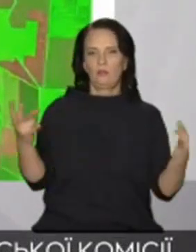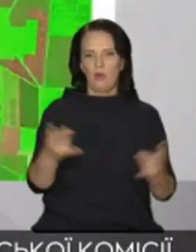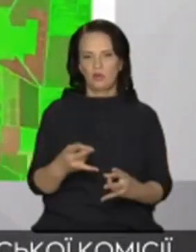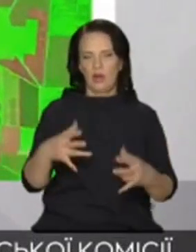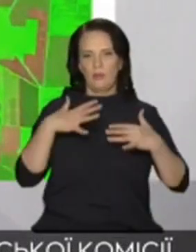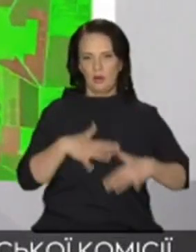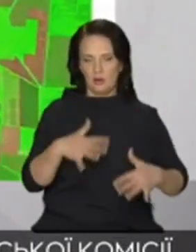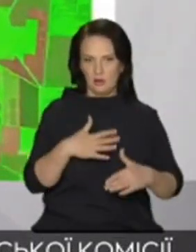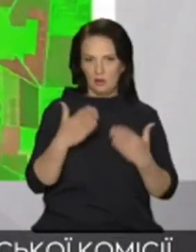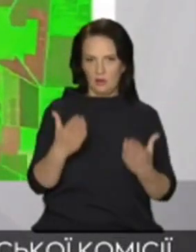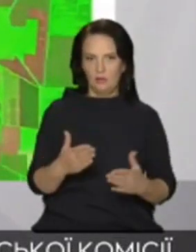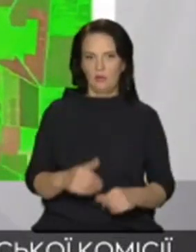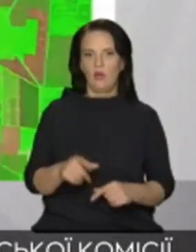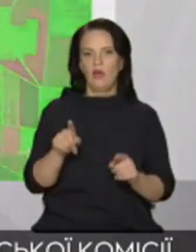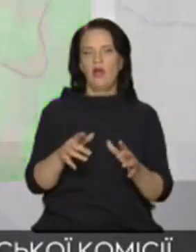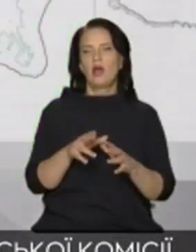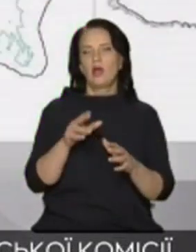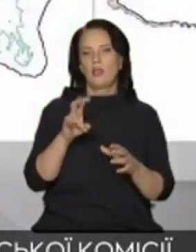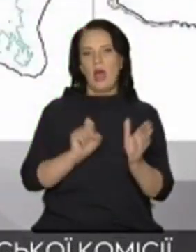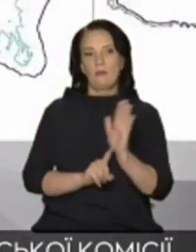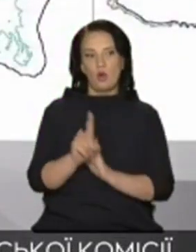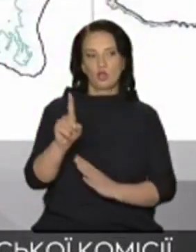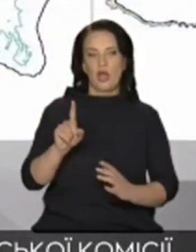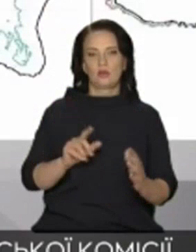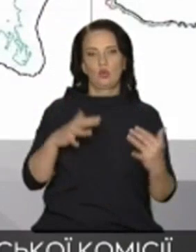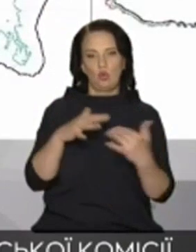воді на початку масштабного вторгнення війська Російської Федерації захопили